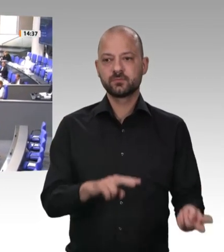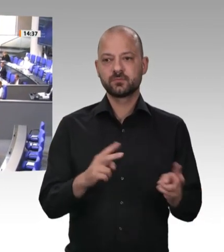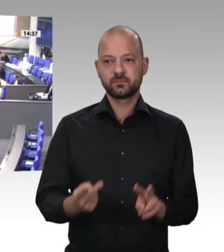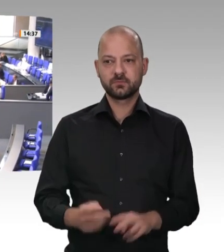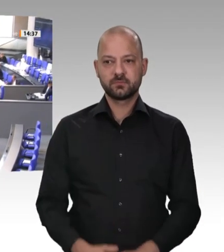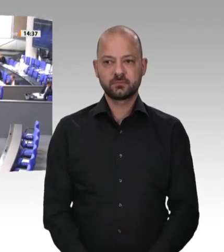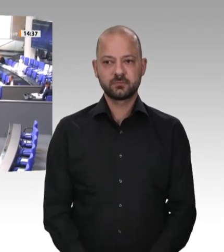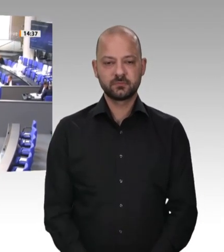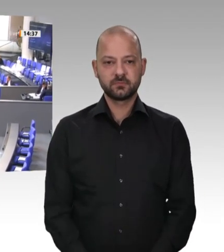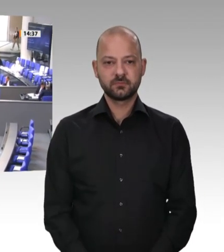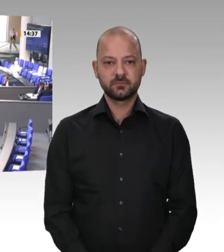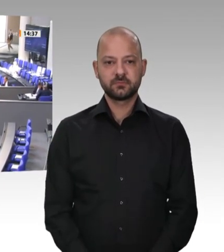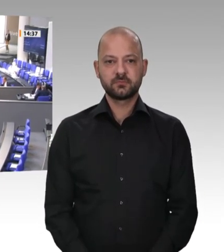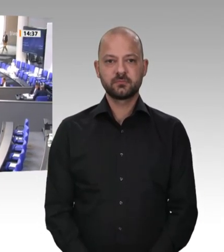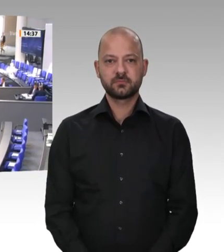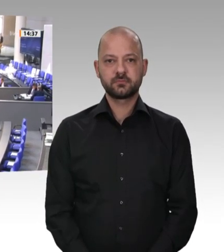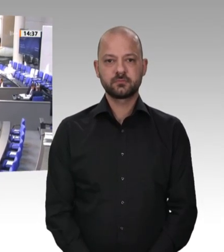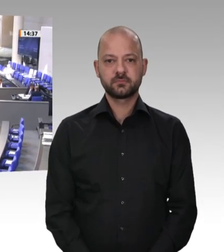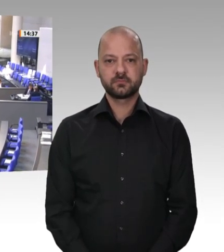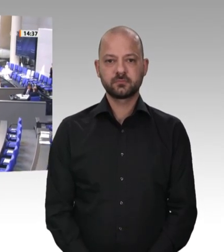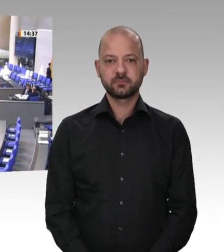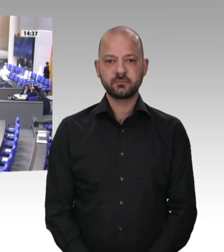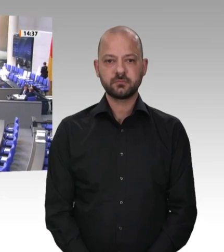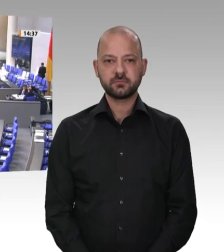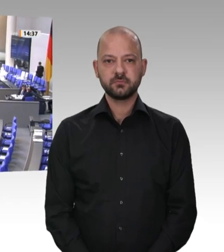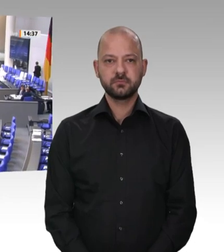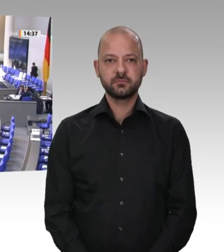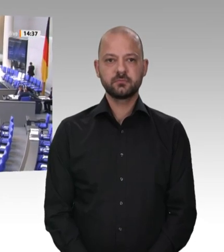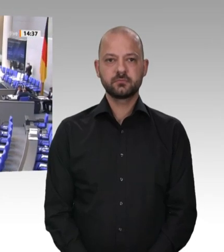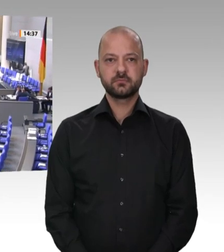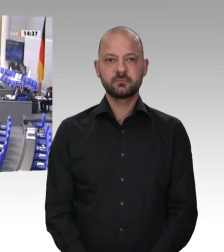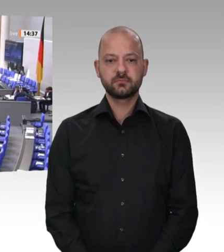Kolleginnen und Kollegen! Liebe Zuschauer an den TV-Geräten!